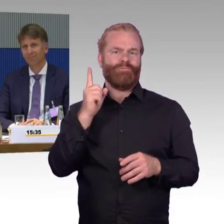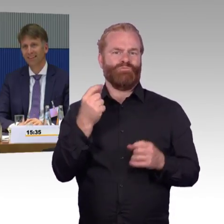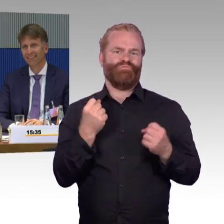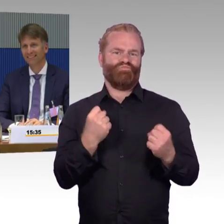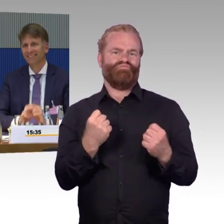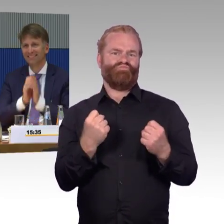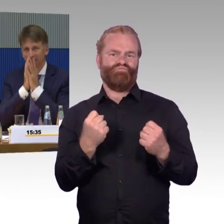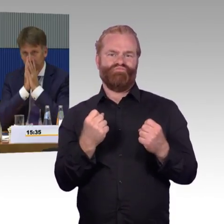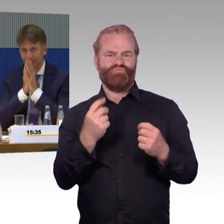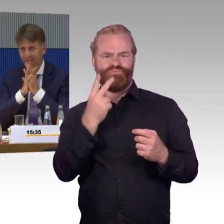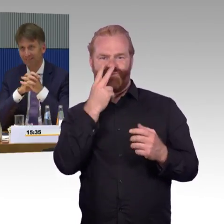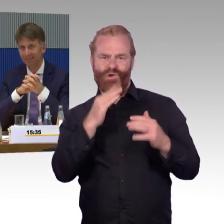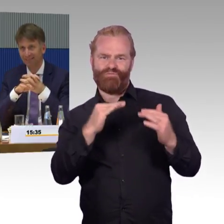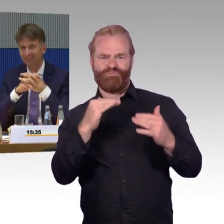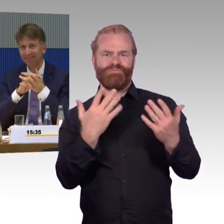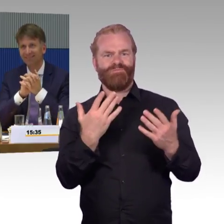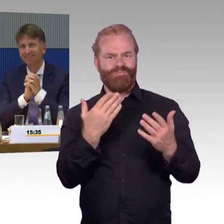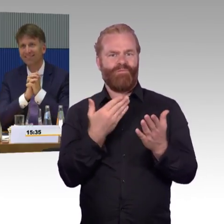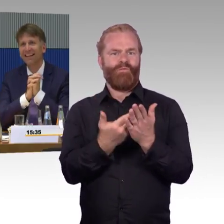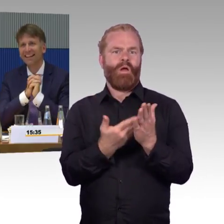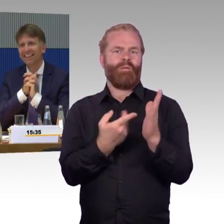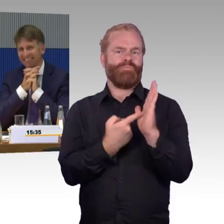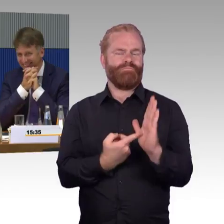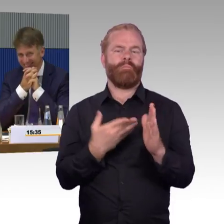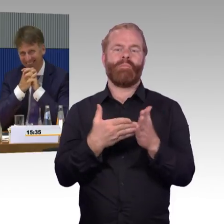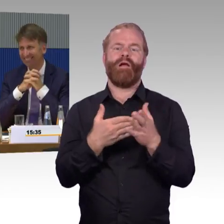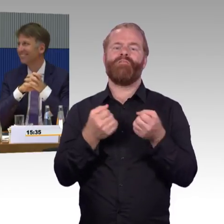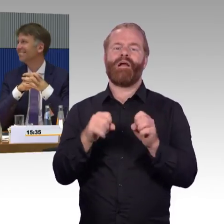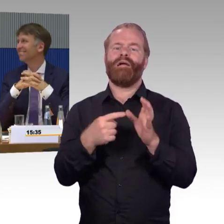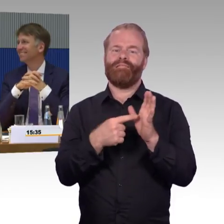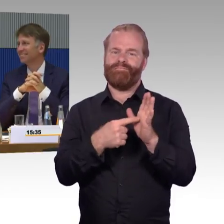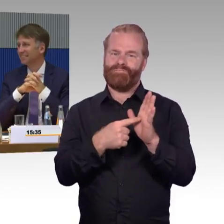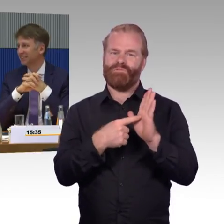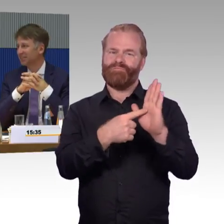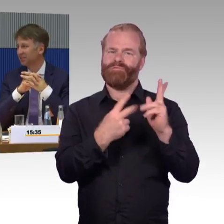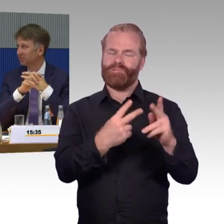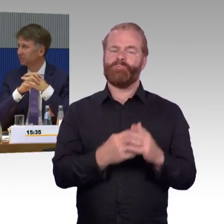(Zwischenruf) Er sitzt nicht mehr im Raum. (Rednerwechsel) Ja gut, aber ich beantworte die Frage trotzdem.